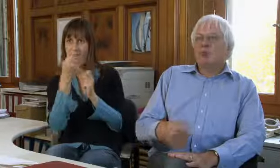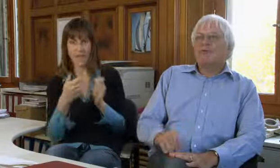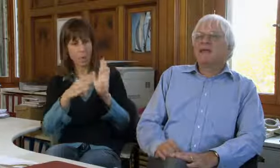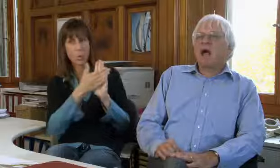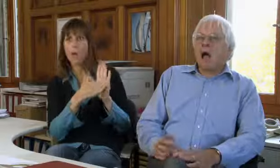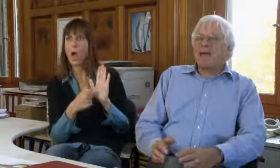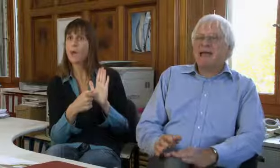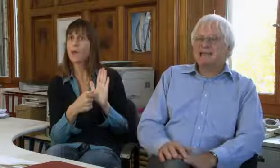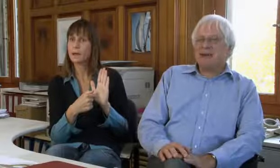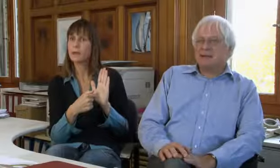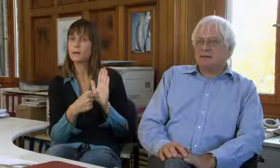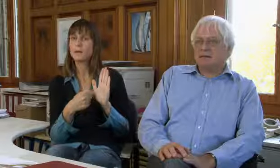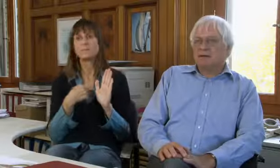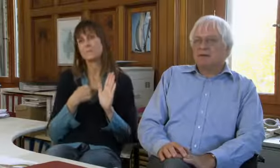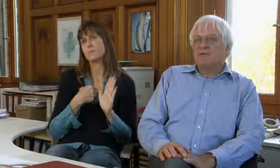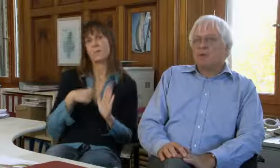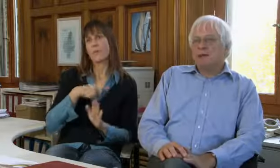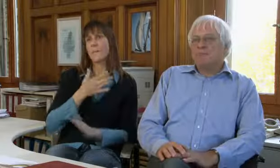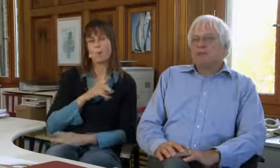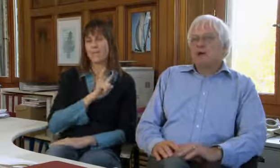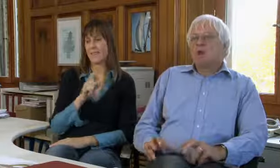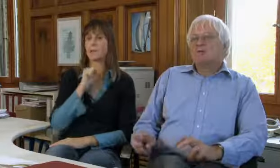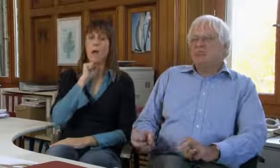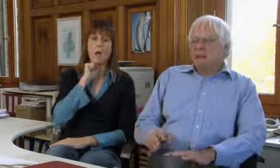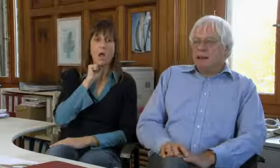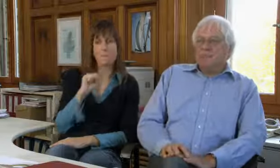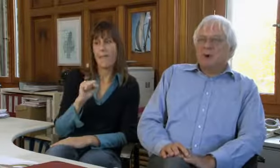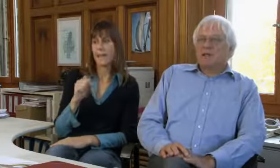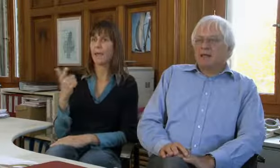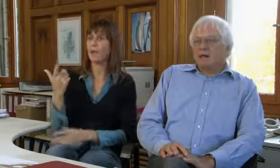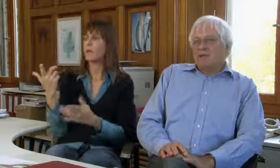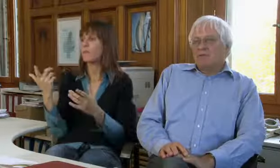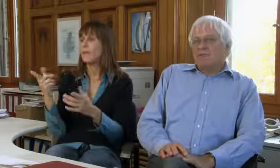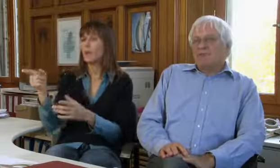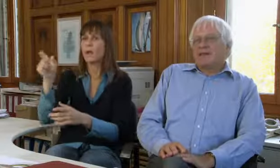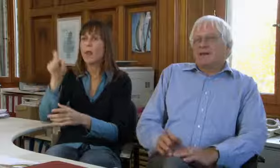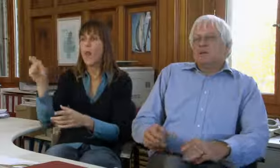da braucht es klare finanzielle Grundlagen. Wir wollen nicht abhängig sein von Goodwill